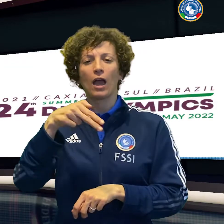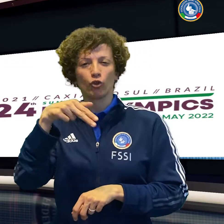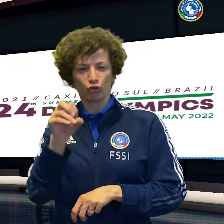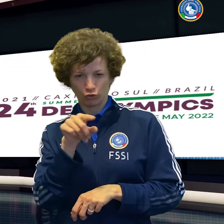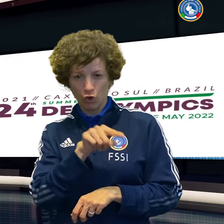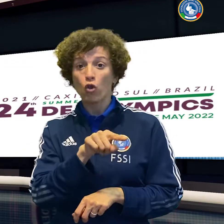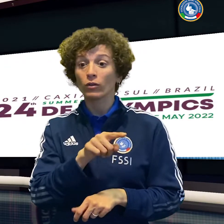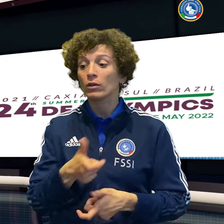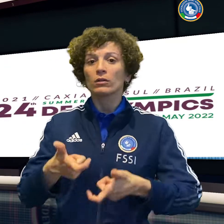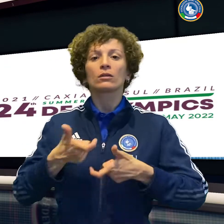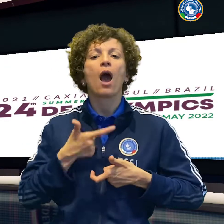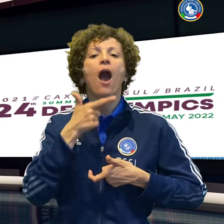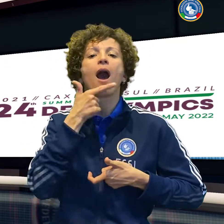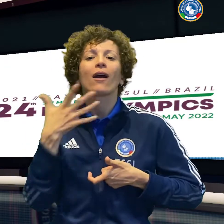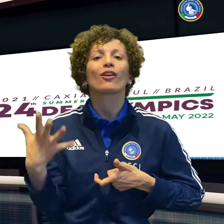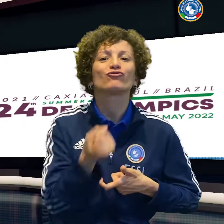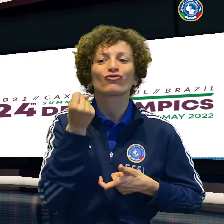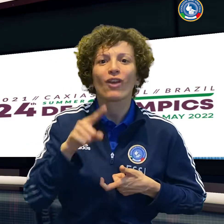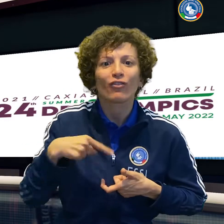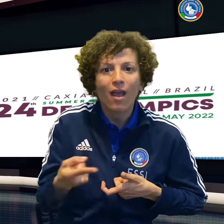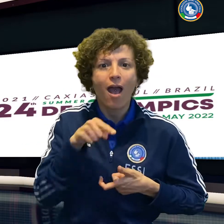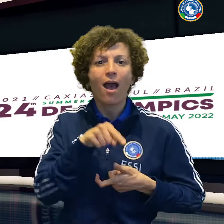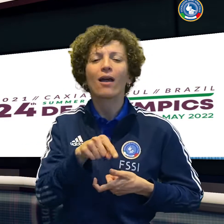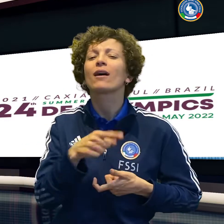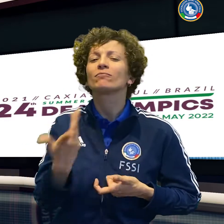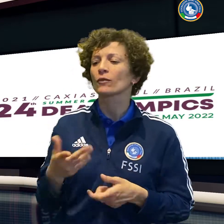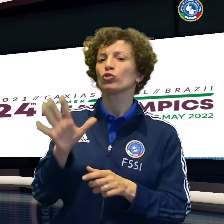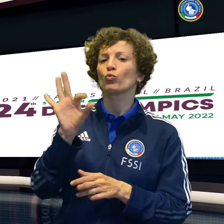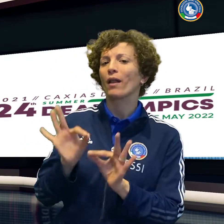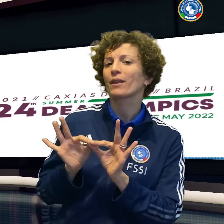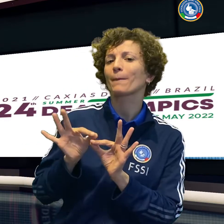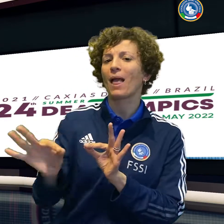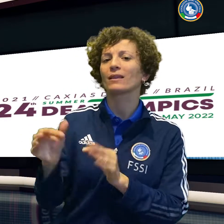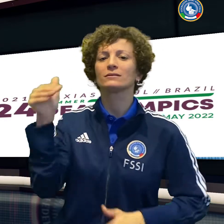in una staffetta un bronzo nella 4 per 200 femminile.